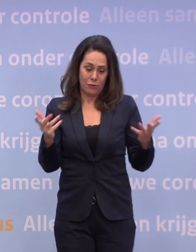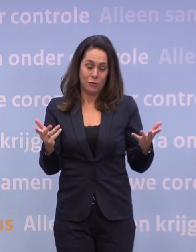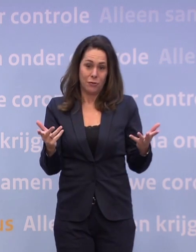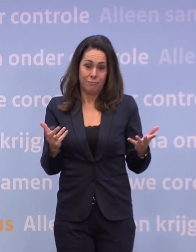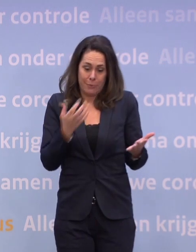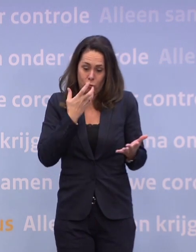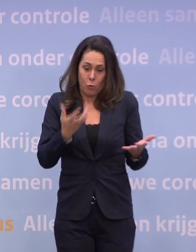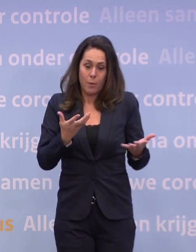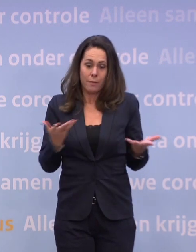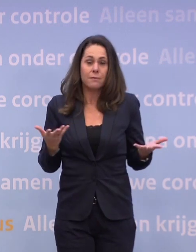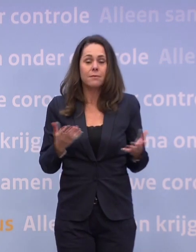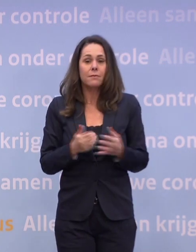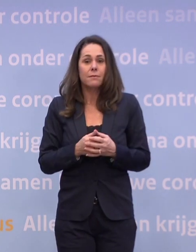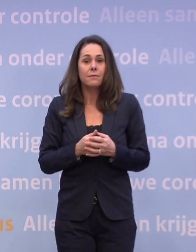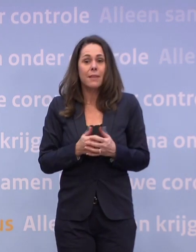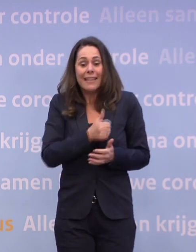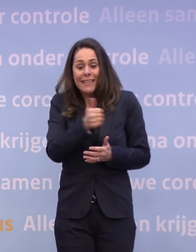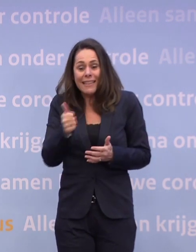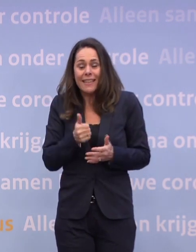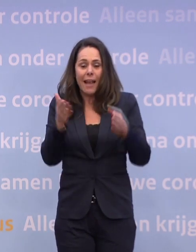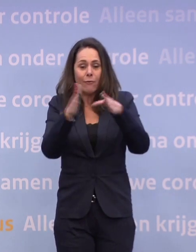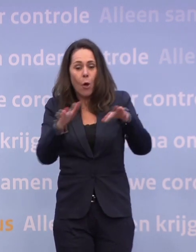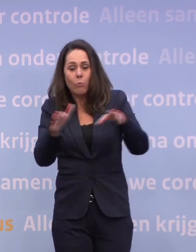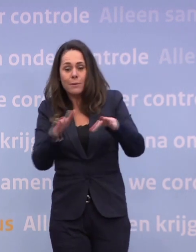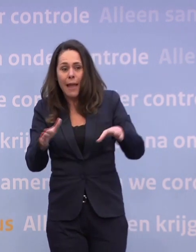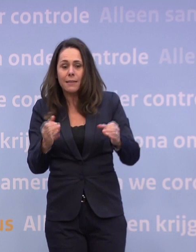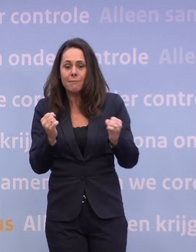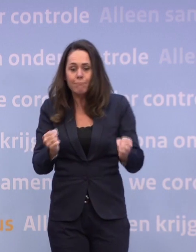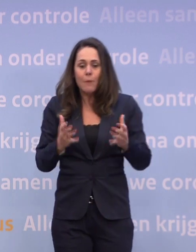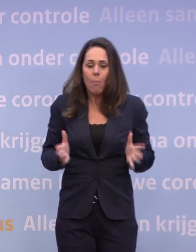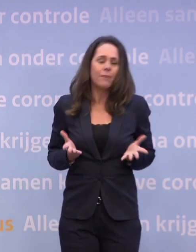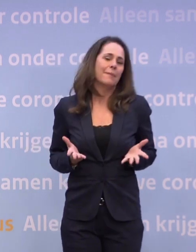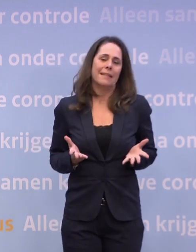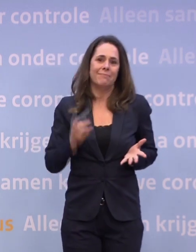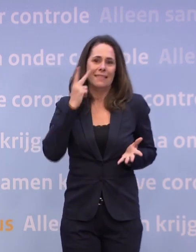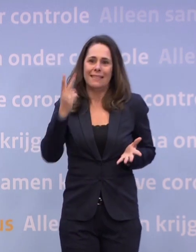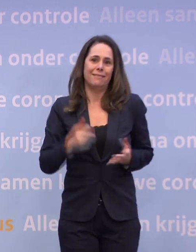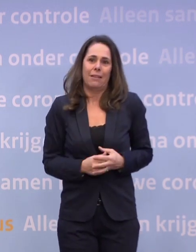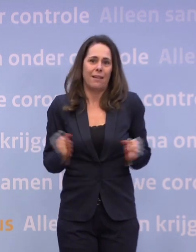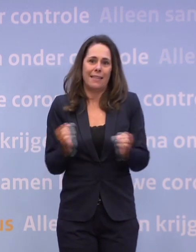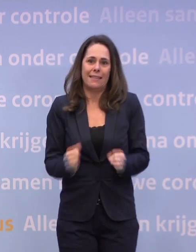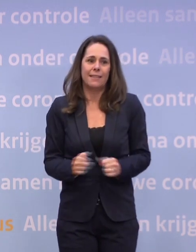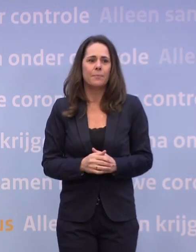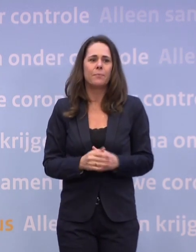We zouden dolgraag met de kerst wat willen... ...maar iedereen zag ook zondag dat dat nu niet gaat. Er is vanuit economische hoek niet druk...